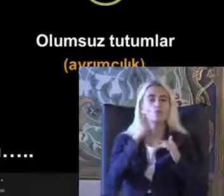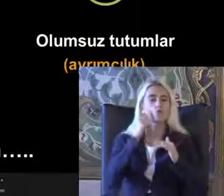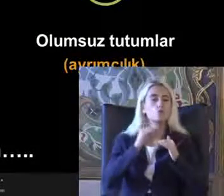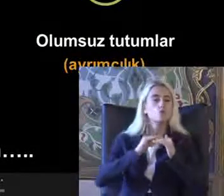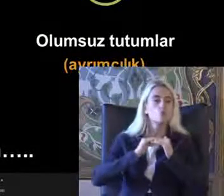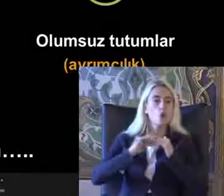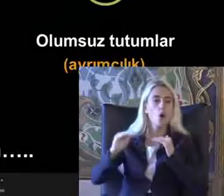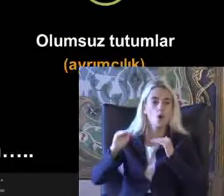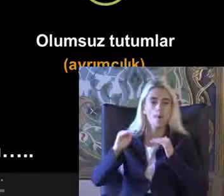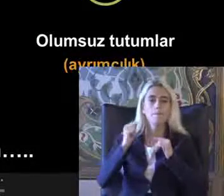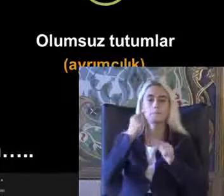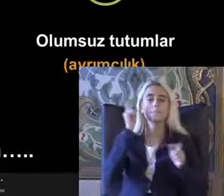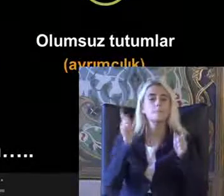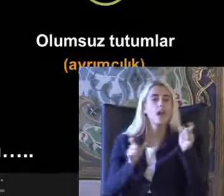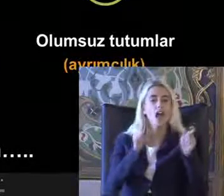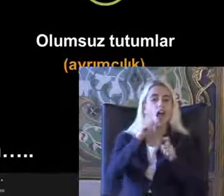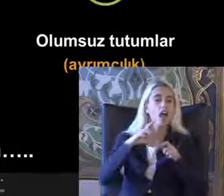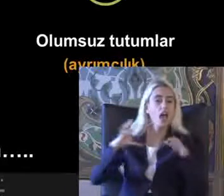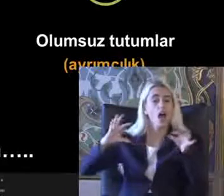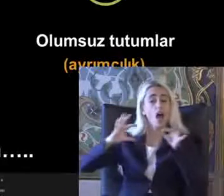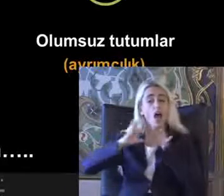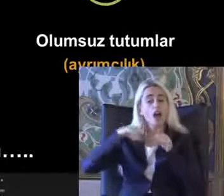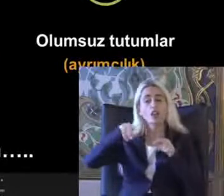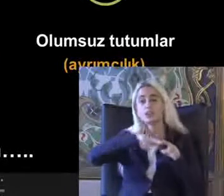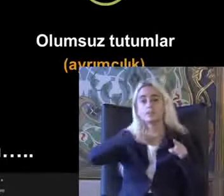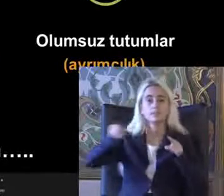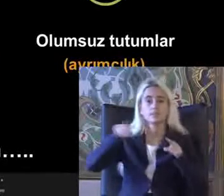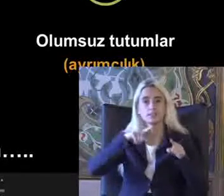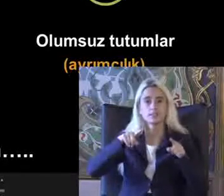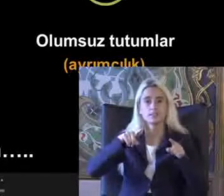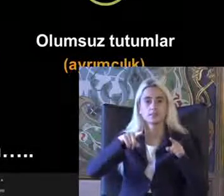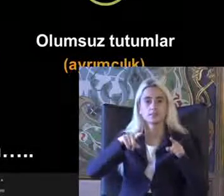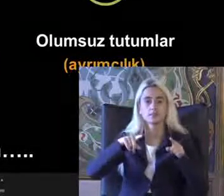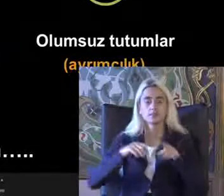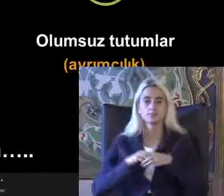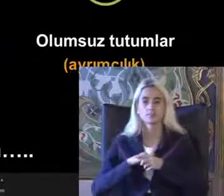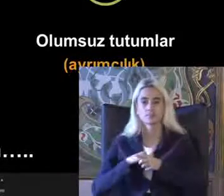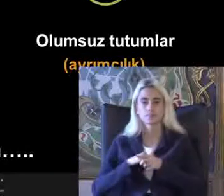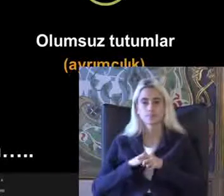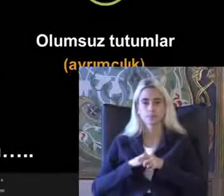Birey arasındaki Kapsayıcı olmayan toplumda birey arasındaki etkileşimi